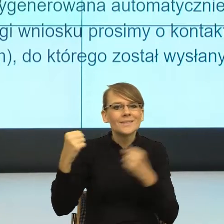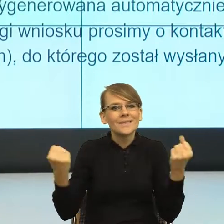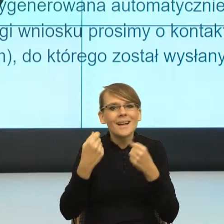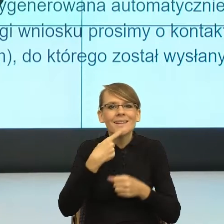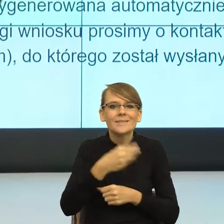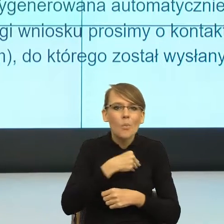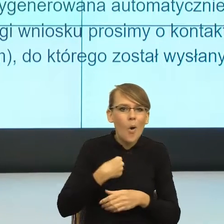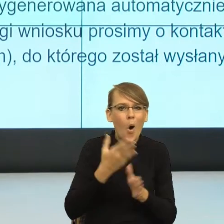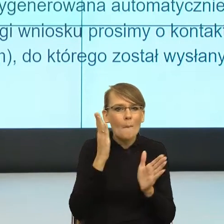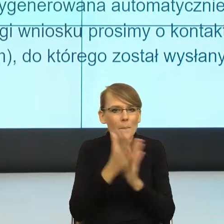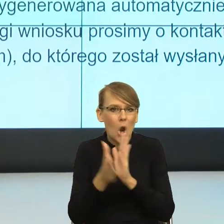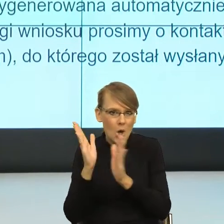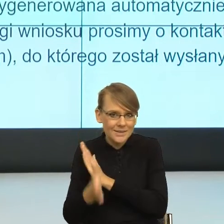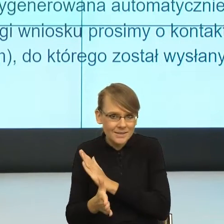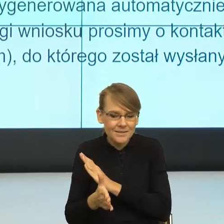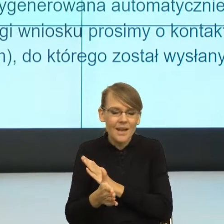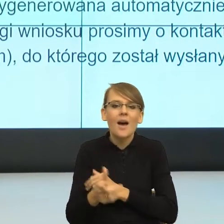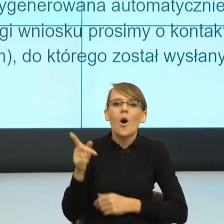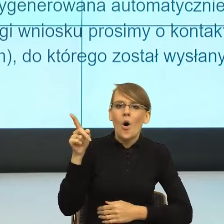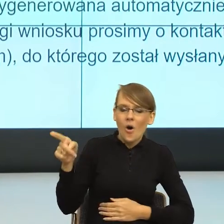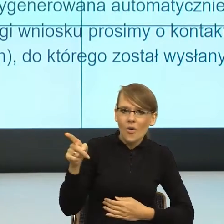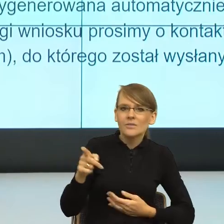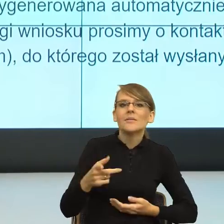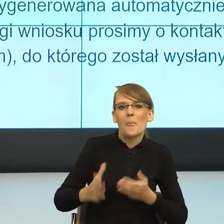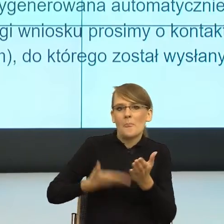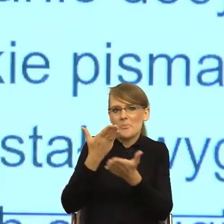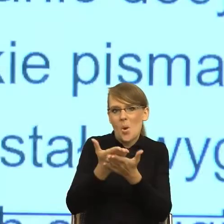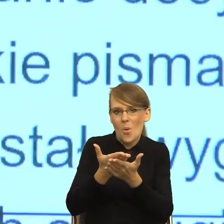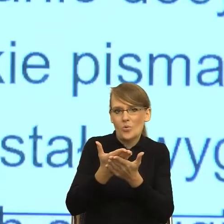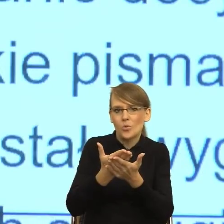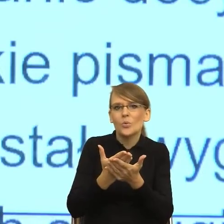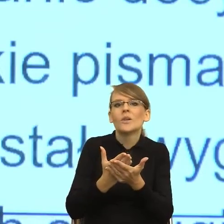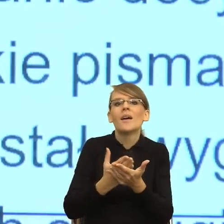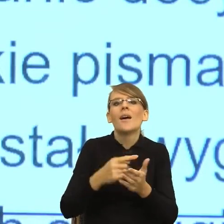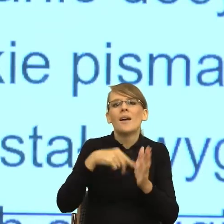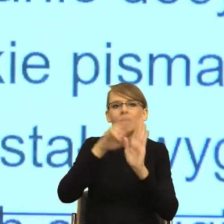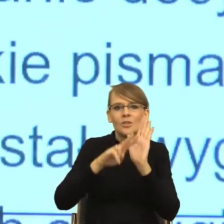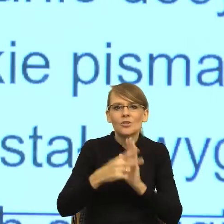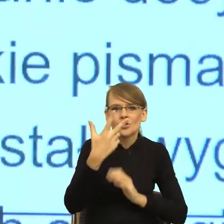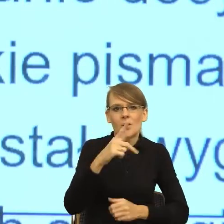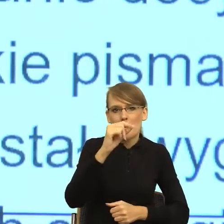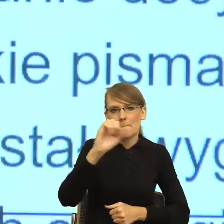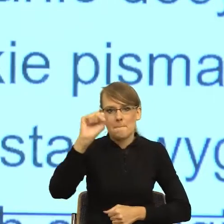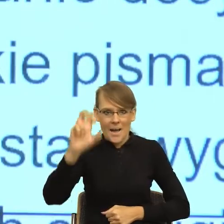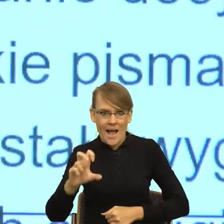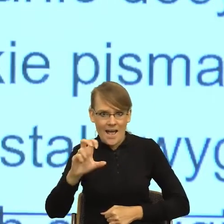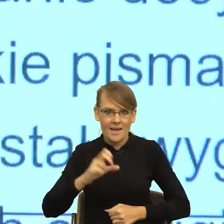jakby wytworzył czy zaproponował taką regułę trzech pach, to znaczy, że w momencie, kiedy czytamy pismo urzędowe,